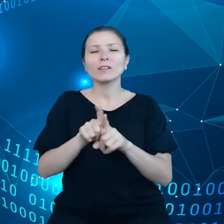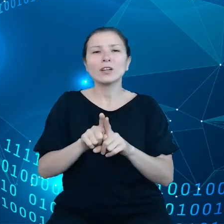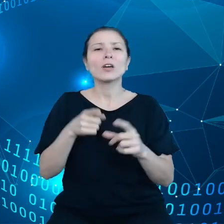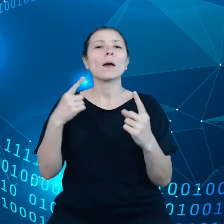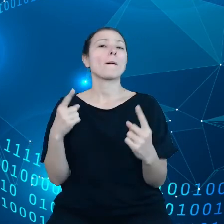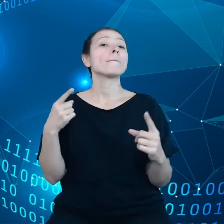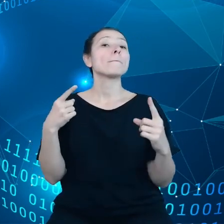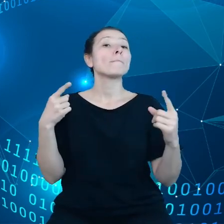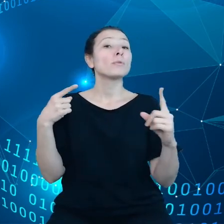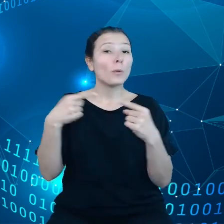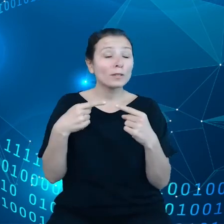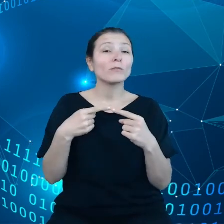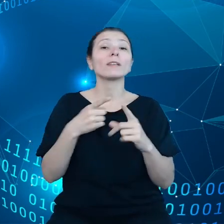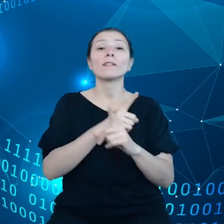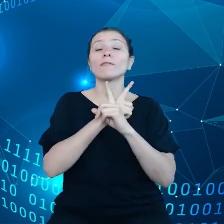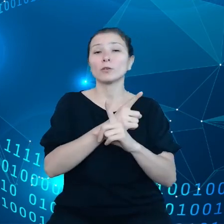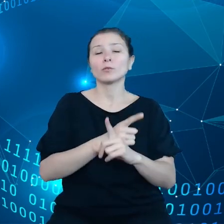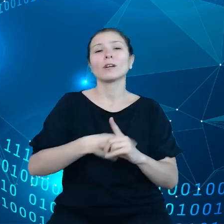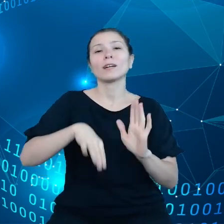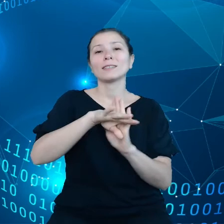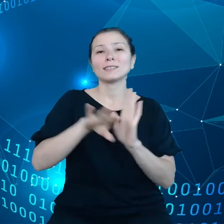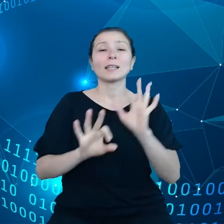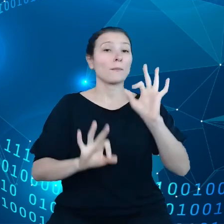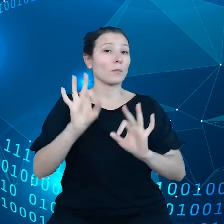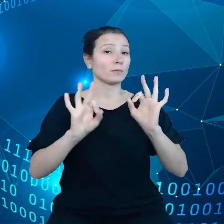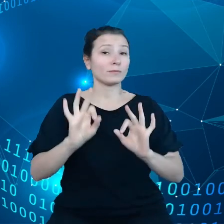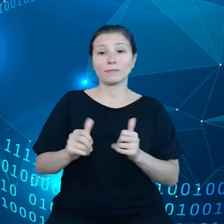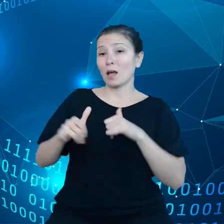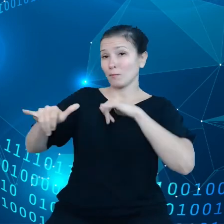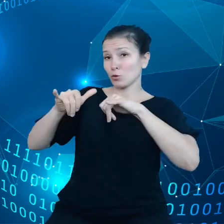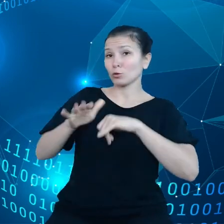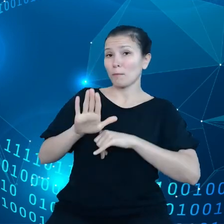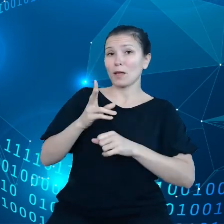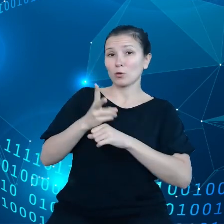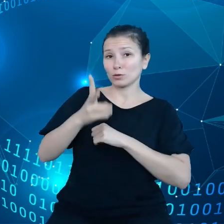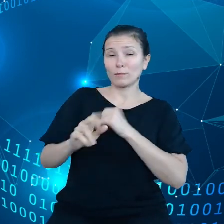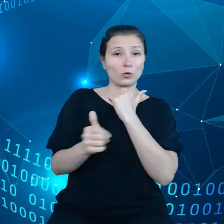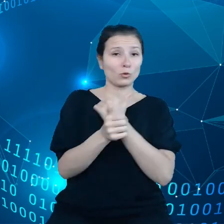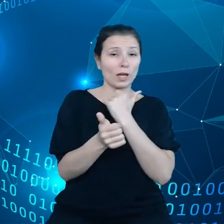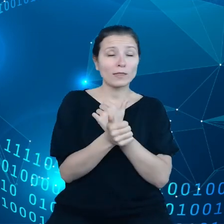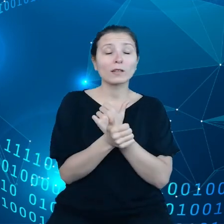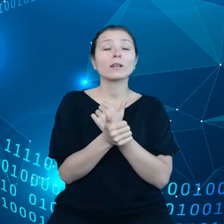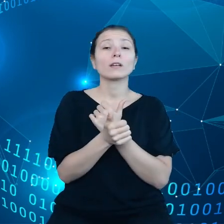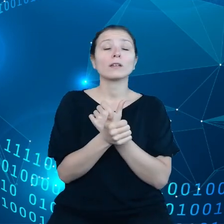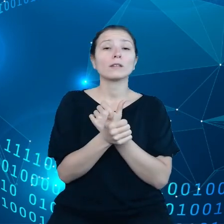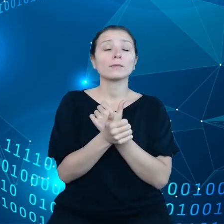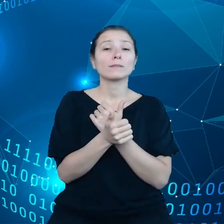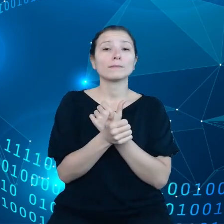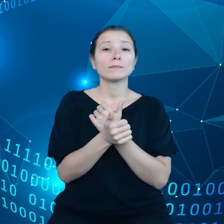Chodzi o to, aby rząd na tych zasadach, miał dostęp do danych od przedsiębiorstw.